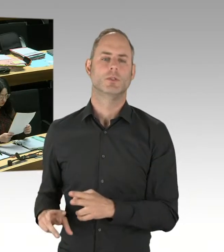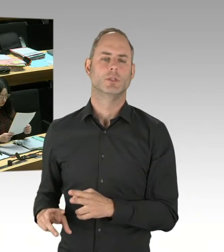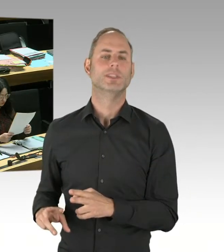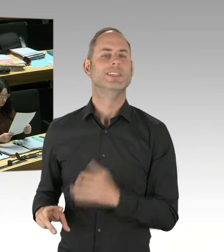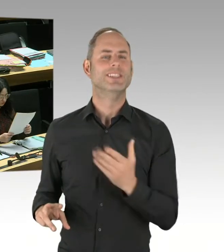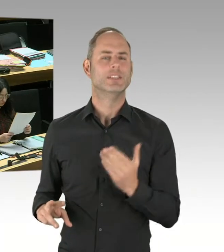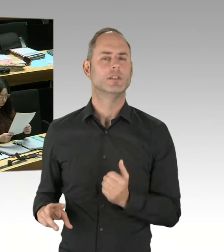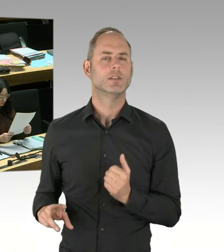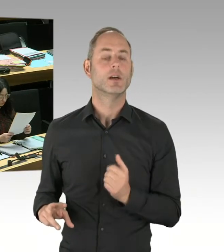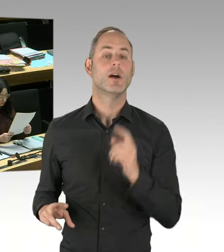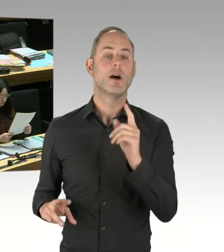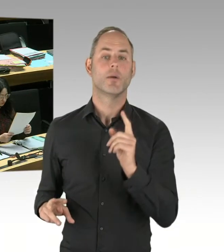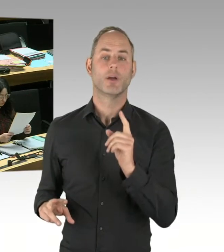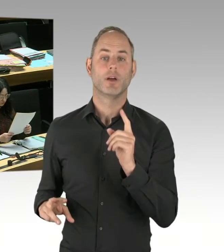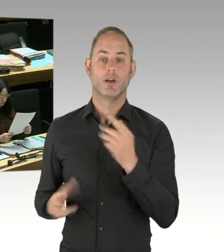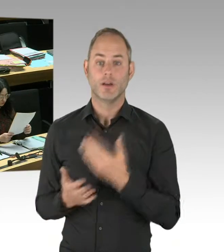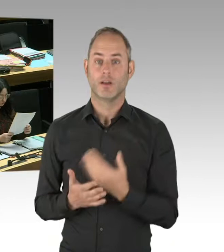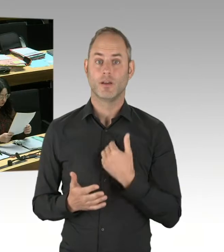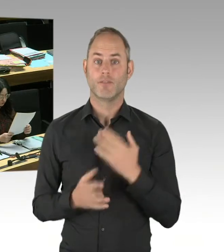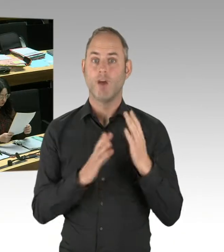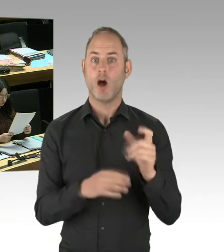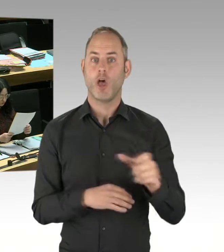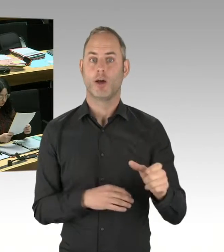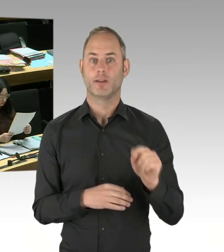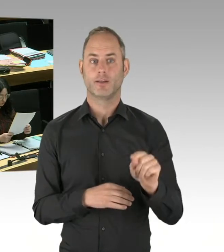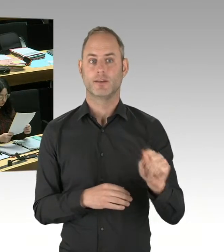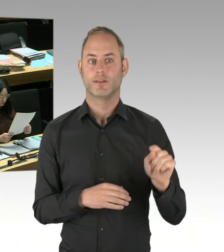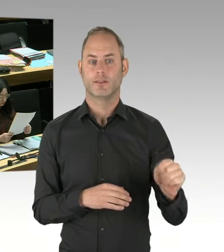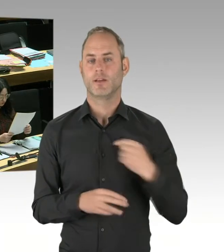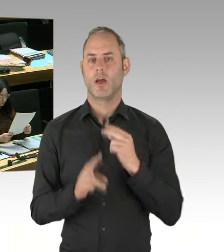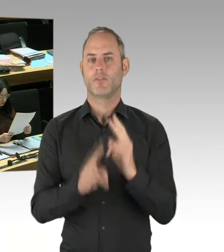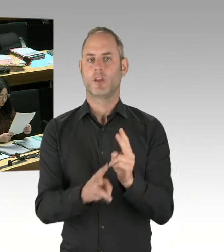Beispielsweise das Violence Prevention Network. Dieses Violence Prevention Network hat bei verschiedenen Gelegenheiten,